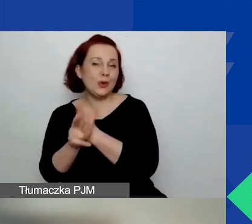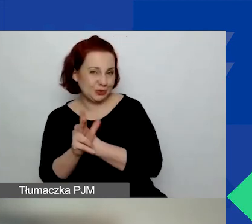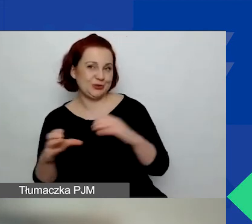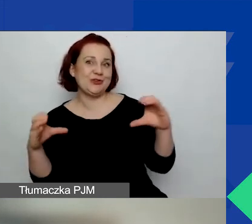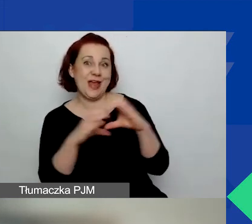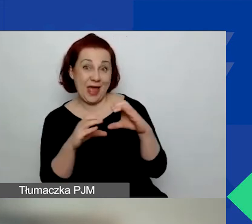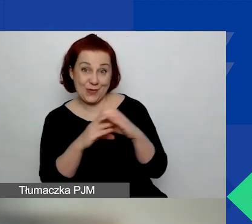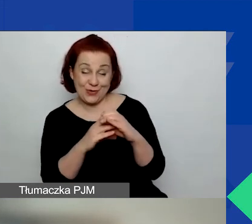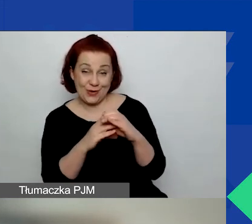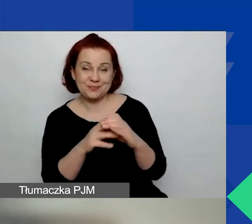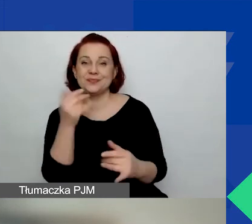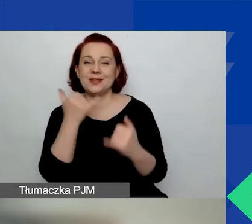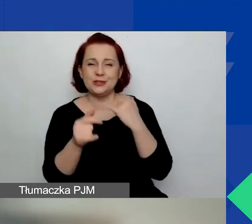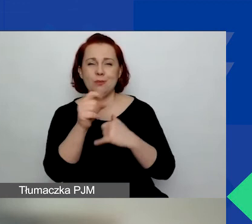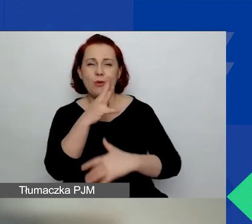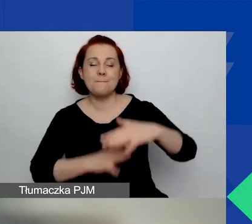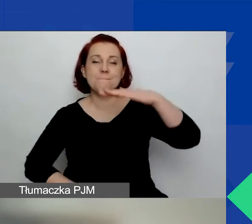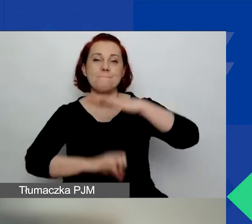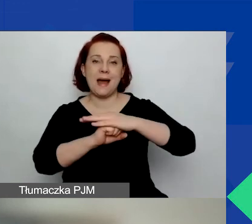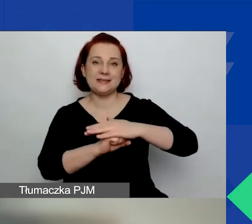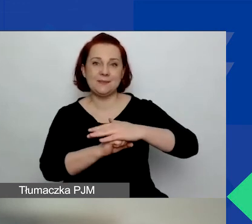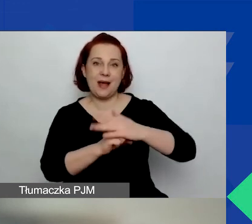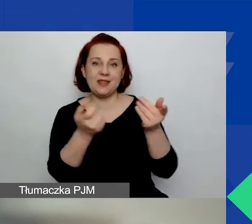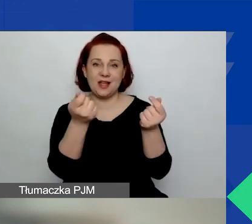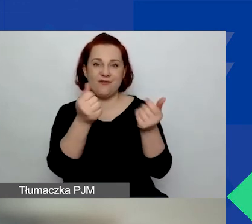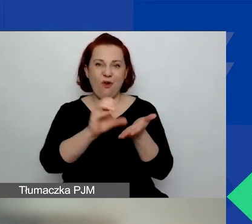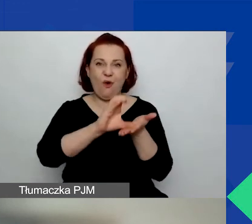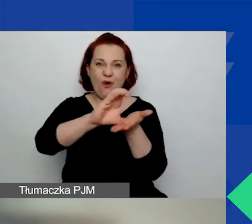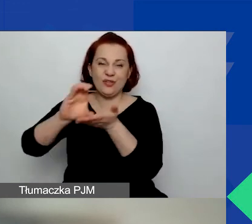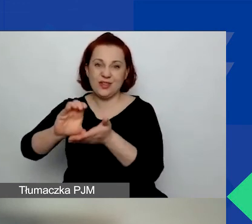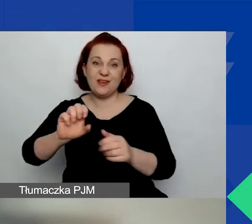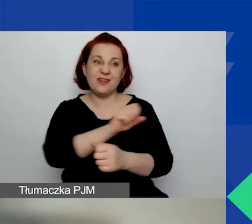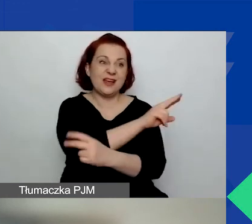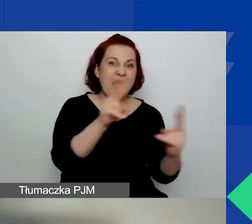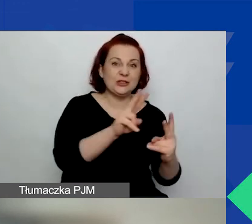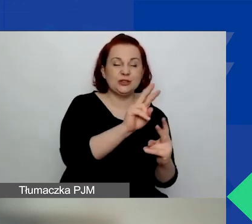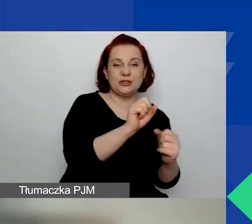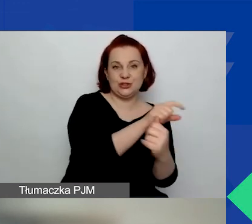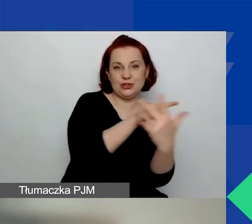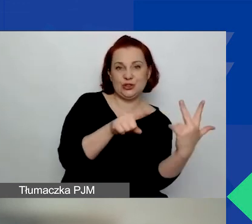jeżeli maksymalne kwoty zostaną wybrane we wszystkich trzech sytuacjach.